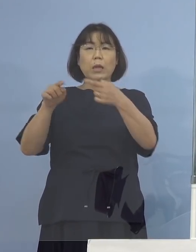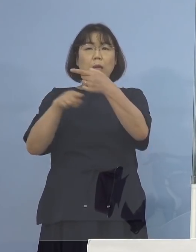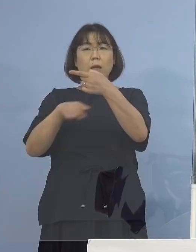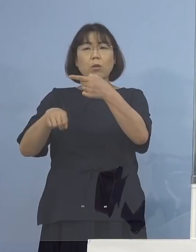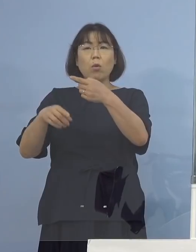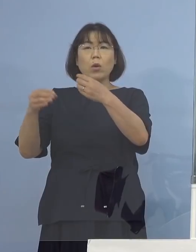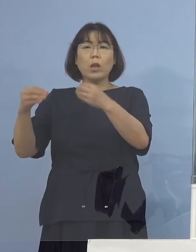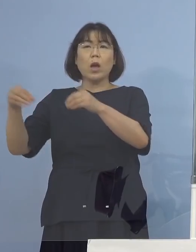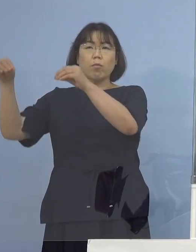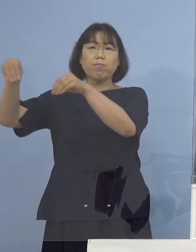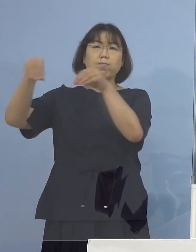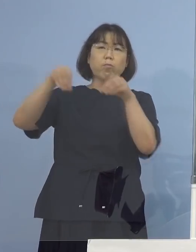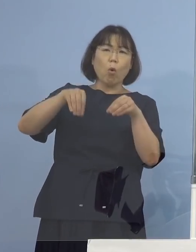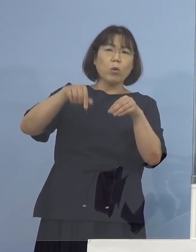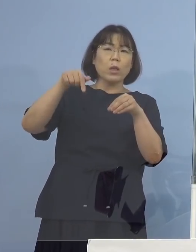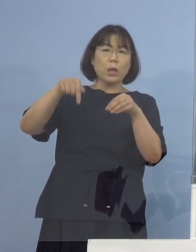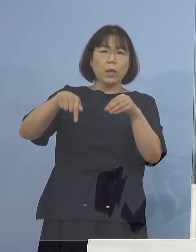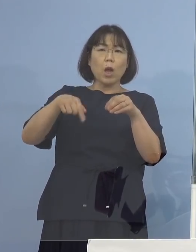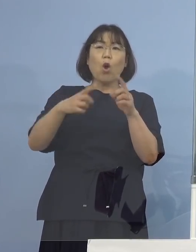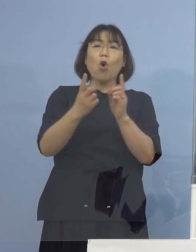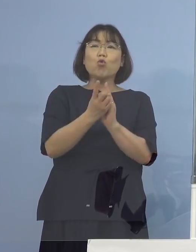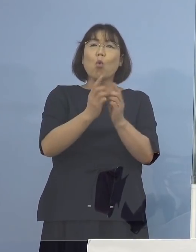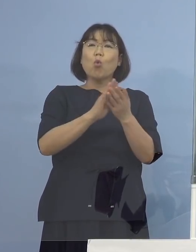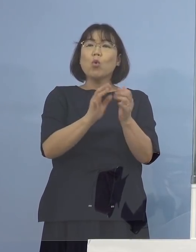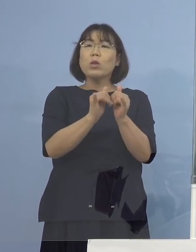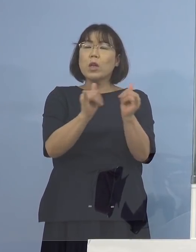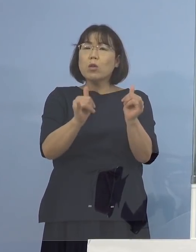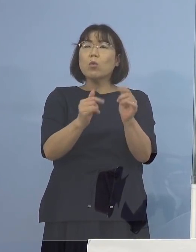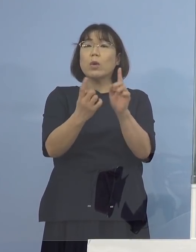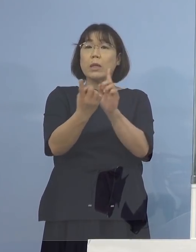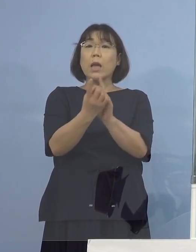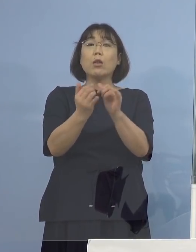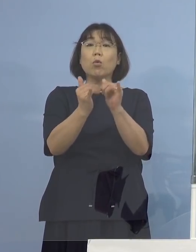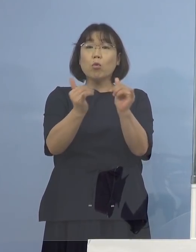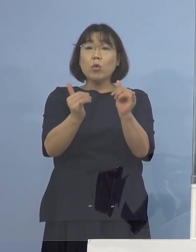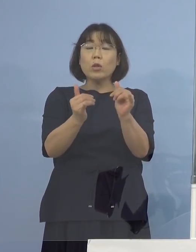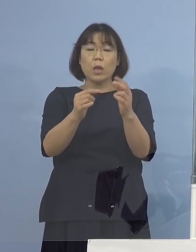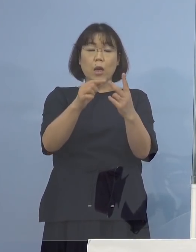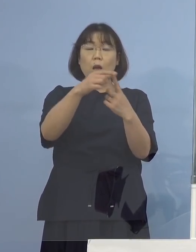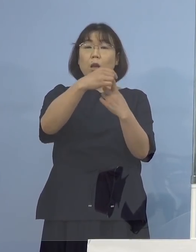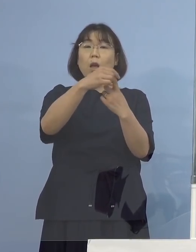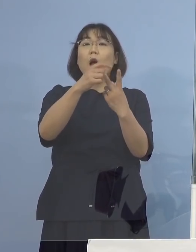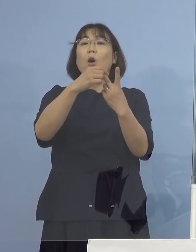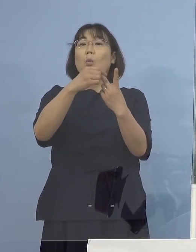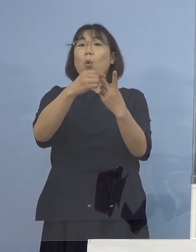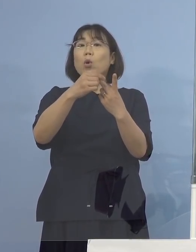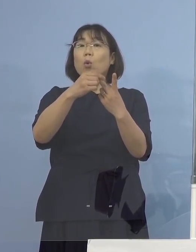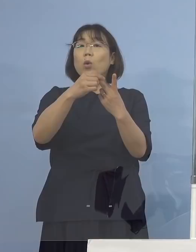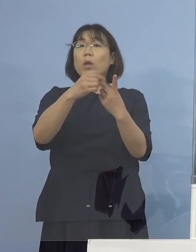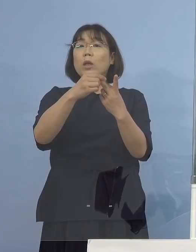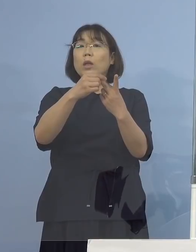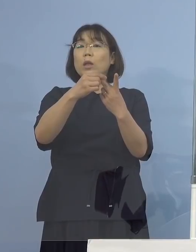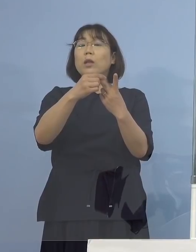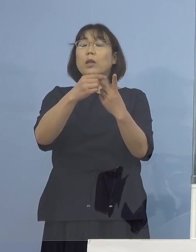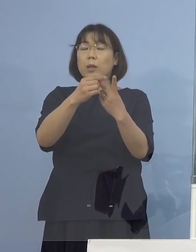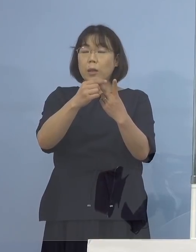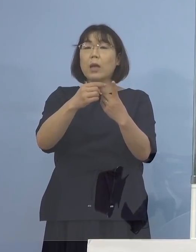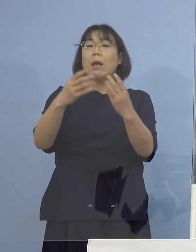そしてその濃厚接触者、接触者が もうお一人であったということで 感染経路がわかっている